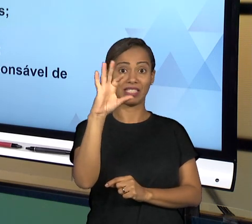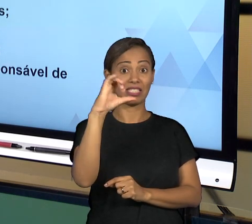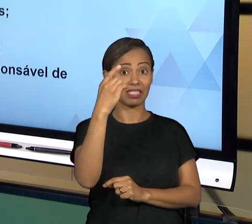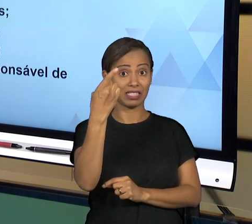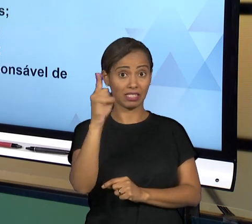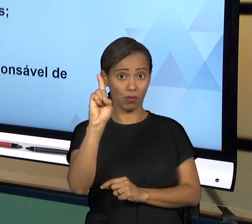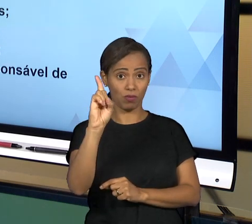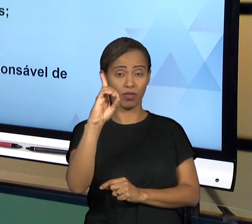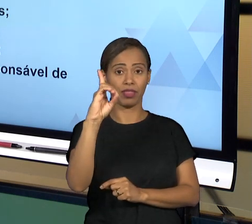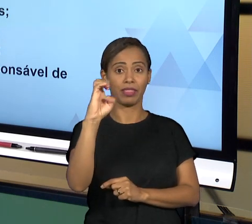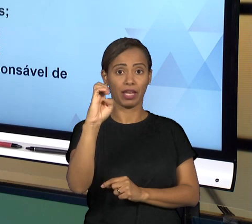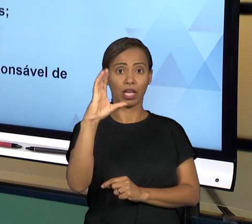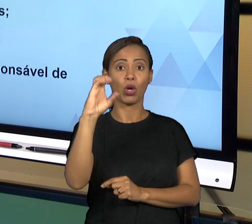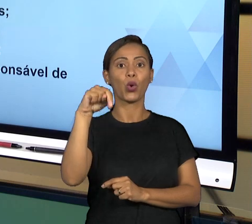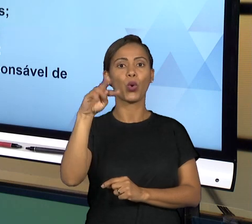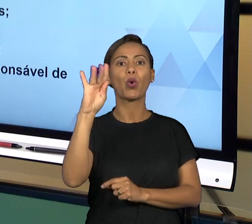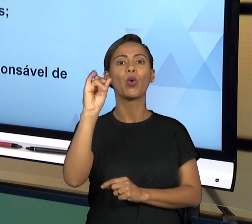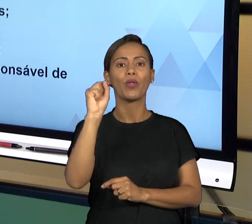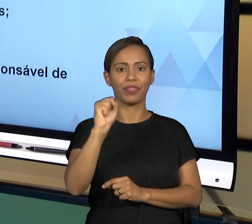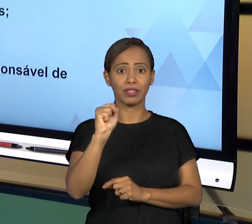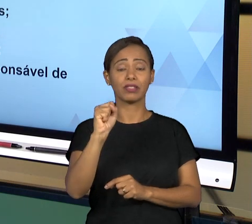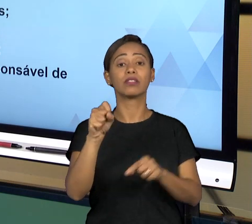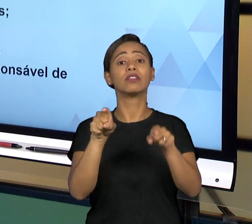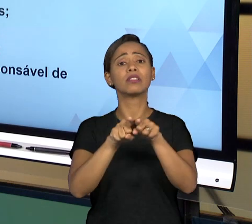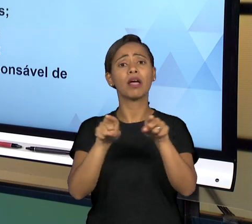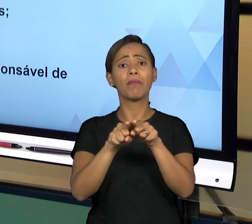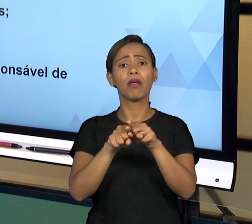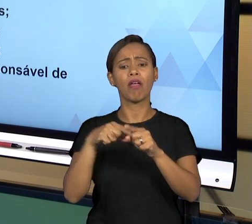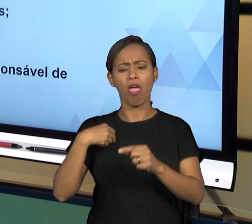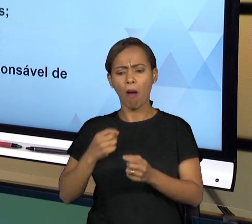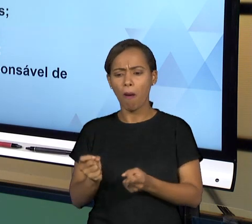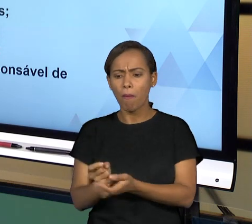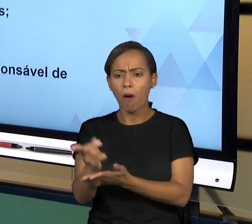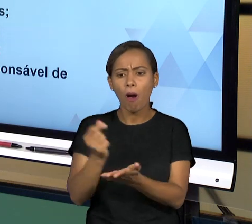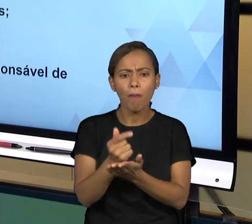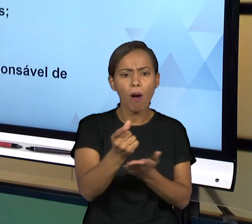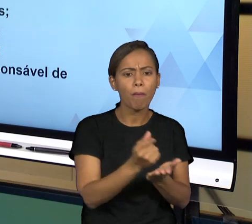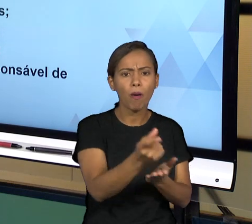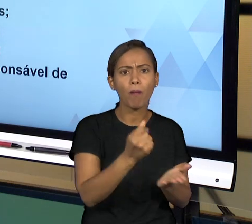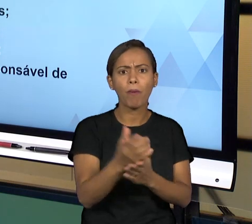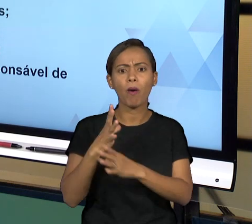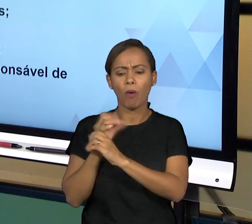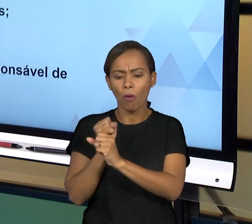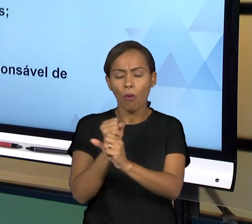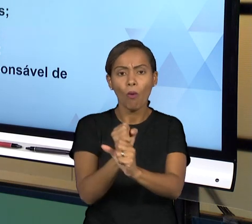PÚBLICO, ENTÃO A GOVERNANÇA TEM A VER COM AS BOAS PRÁTICAS DE GOVERNO QUE LEVAM À EXCELÊNCIA